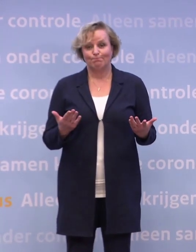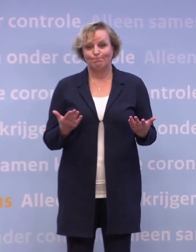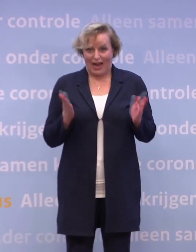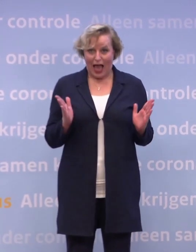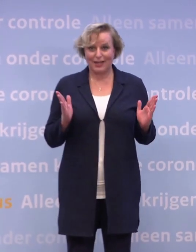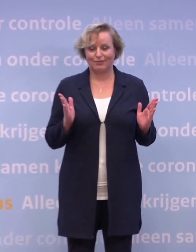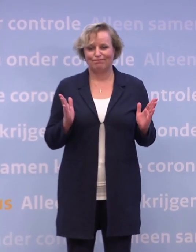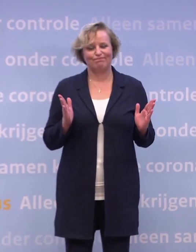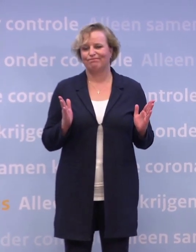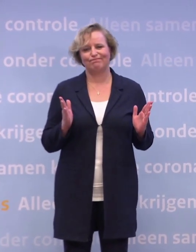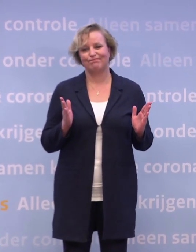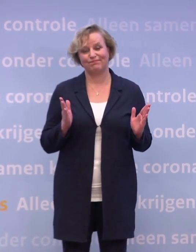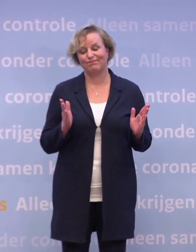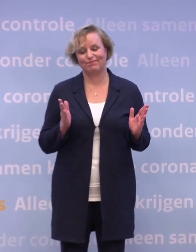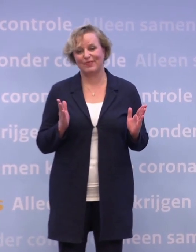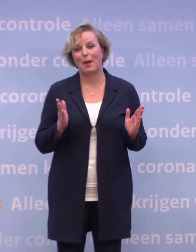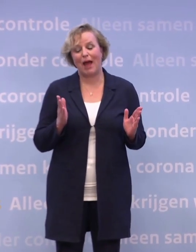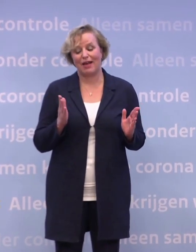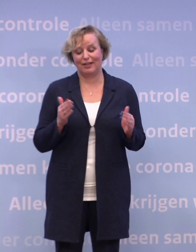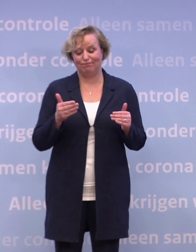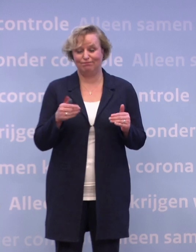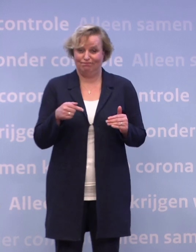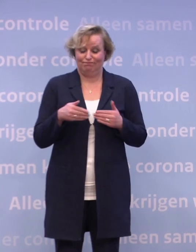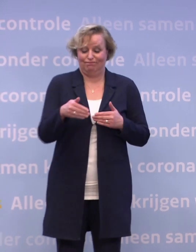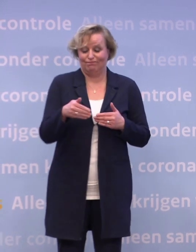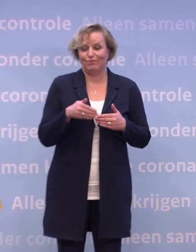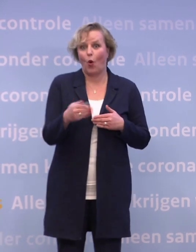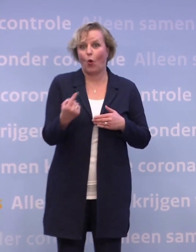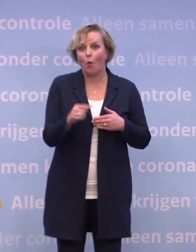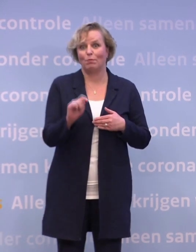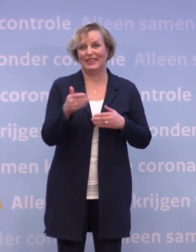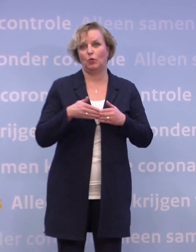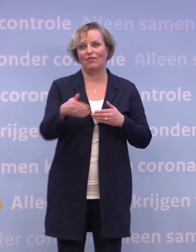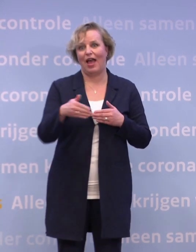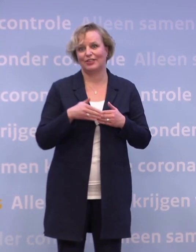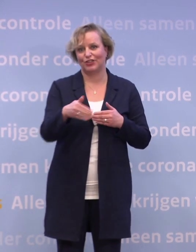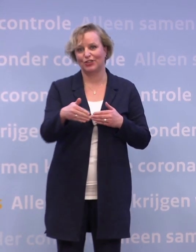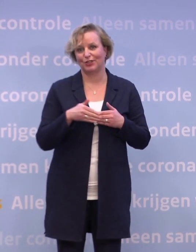En toch, we staan ook aan de vooravond van een nieuwe fase in deze crisis...